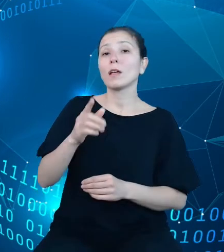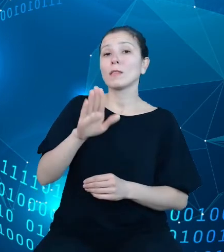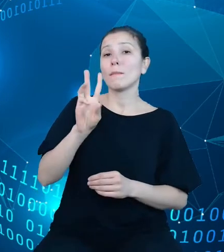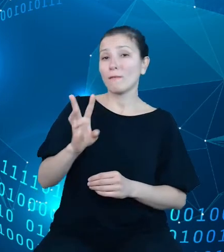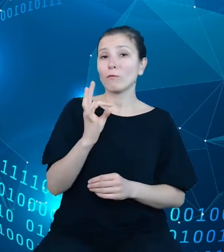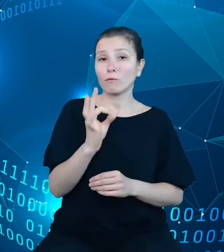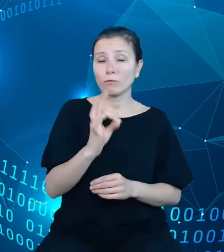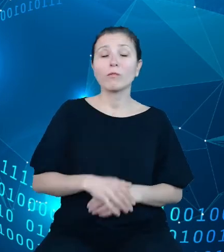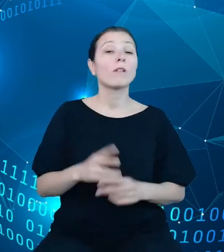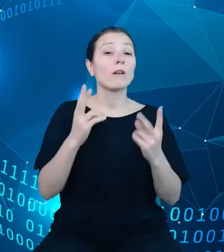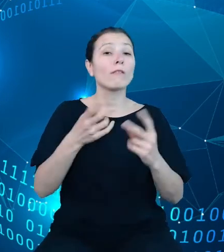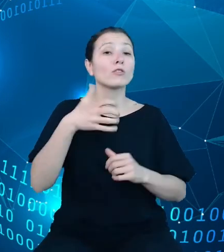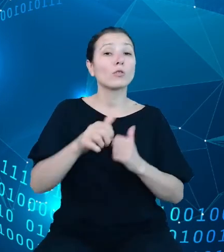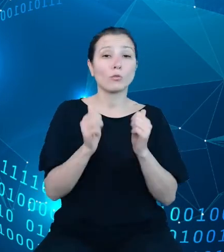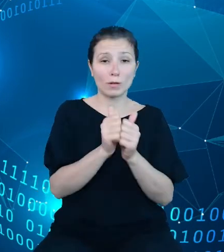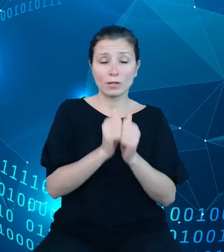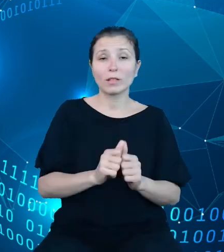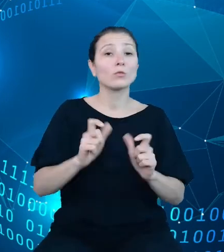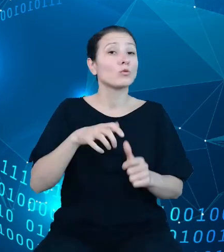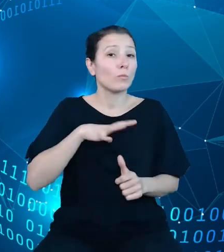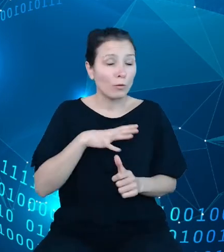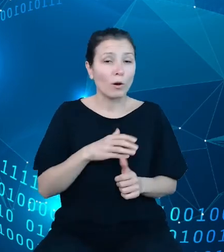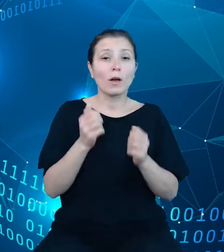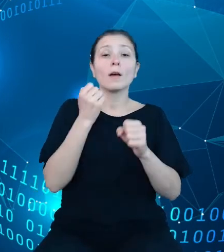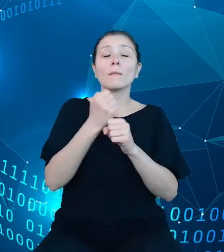stanowiły prace dotyczące budowy repozytorium dziedzinowych baz wiedzy